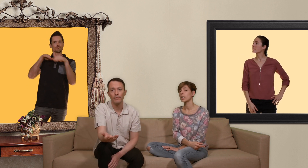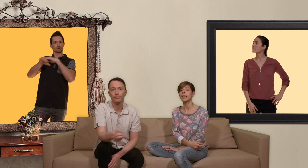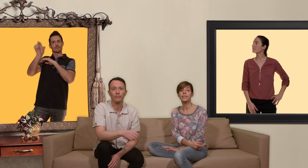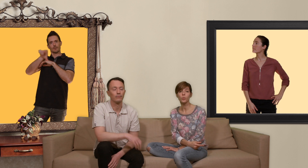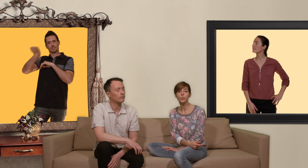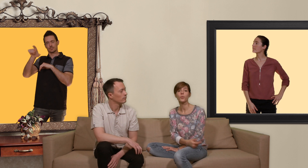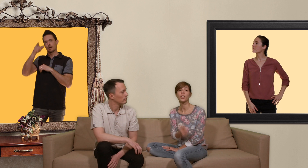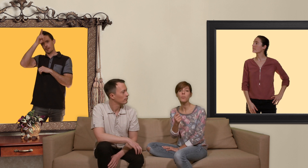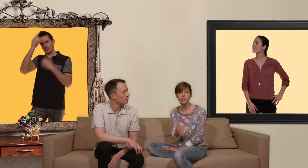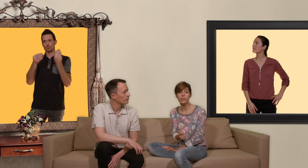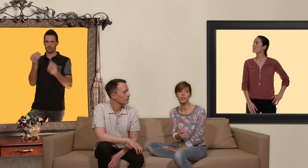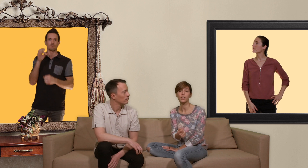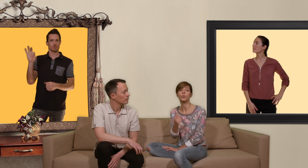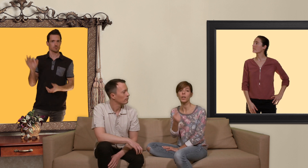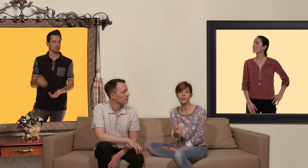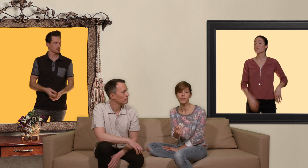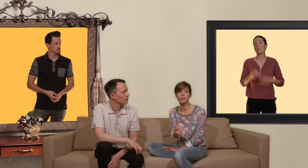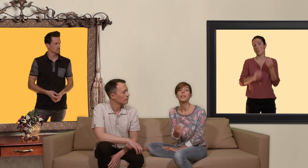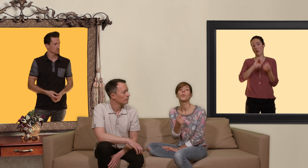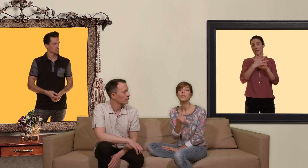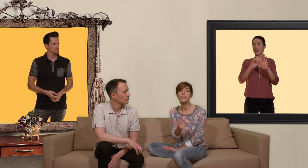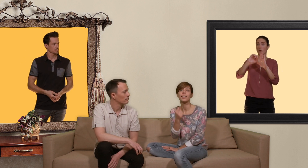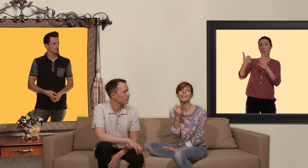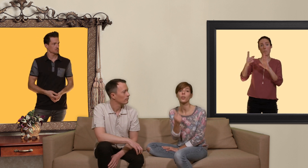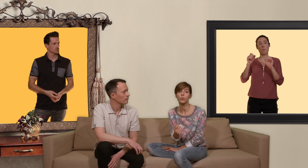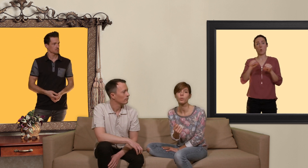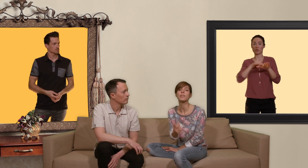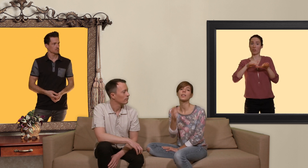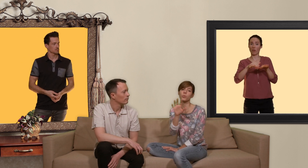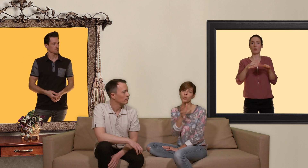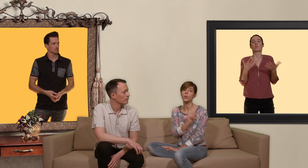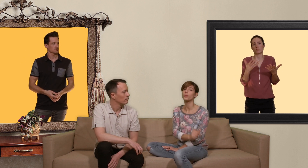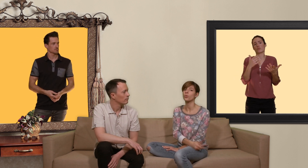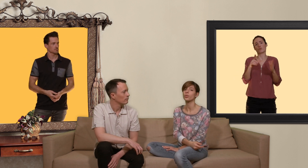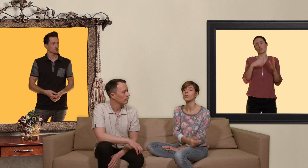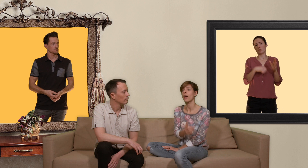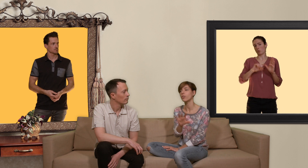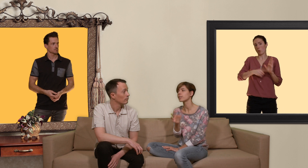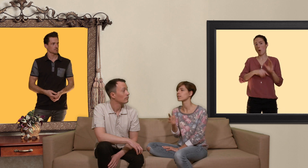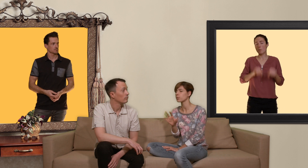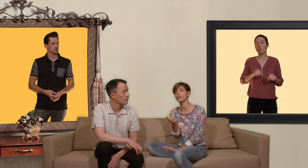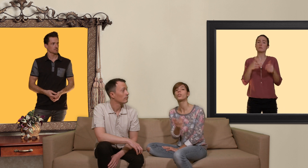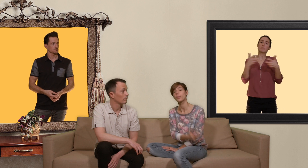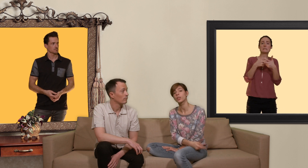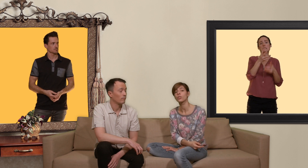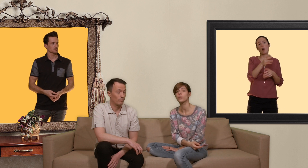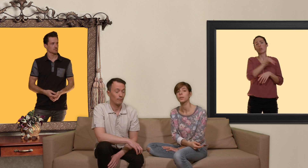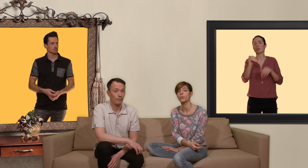et sinon vous pouvez commander un générique sur internet oui c'est l'égal en Suisse et on s'en sort plutôt entre 40 et 70 francs la boîte de 30 pilules